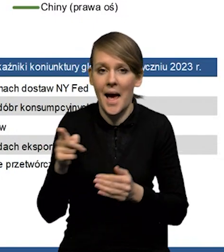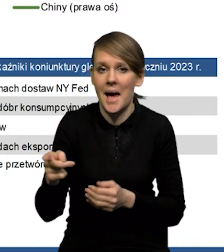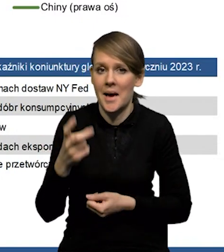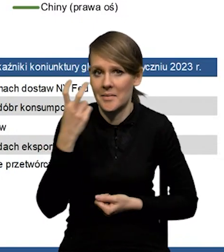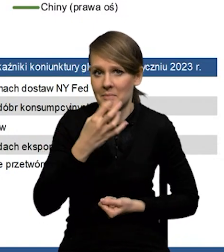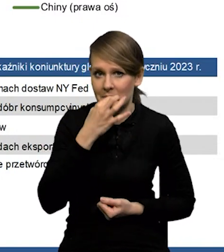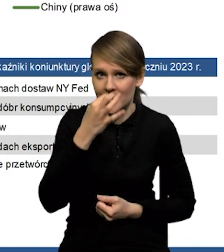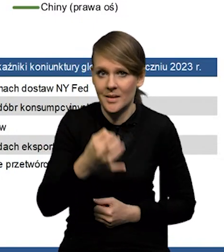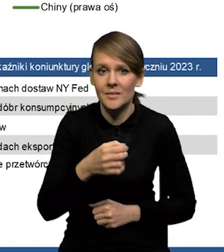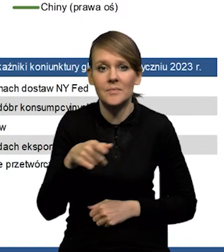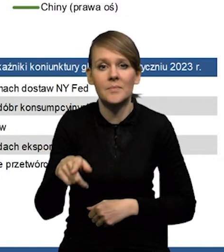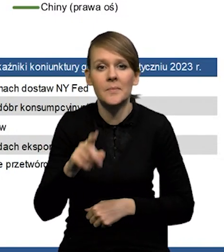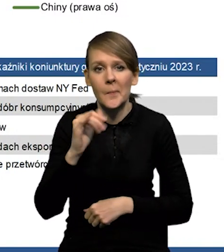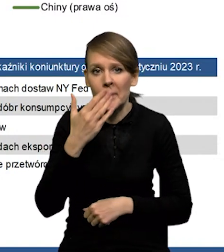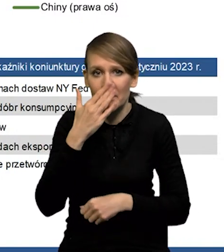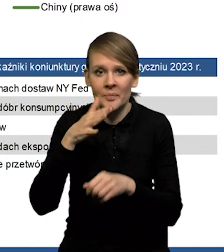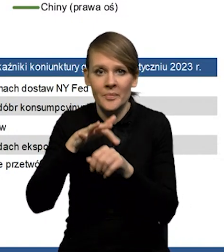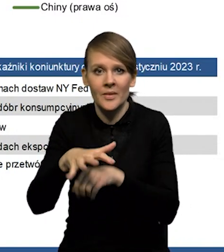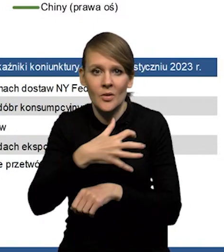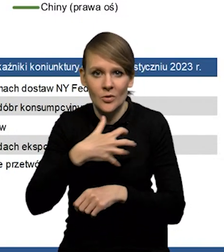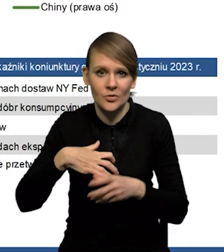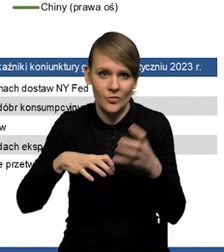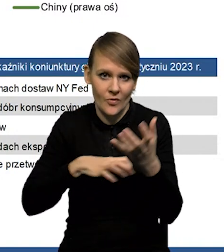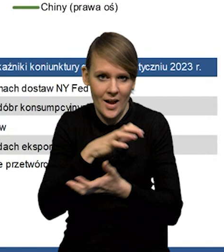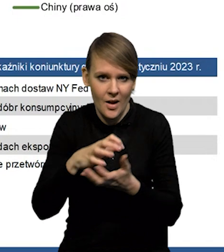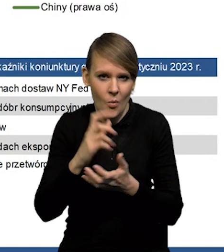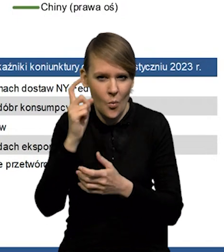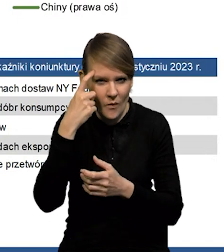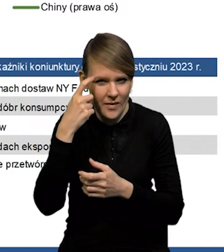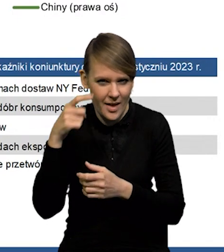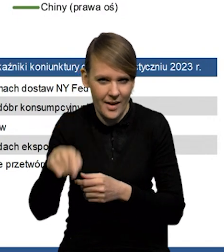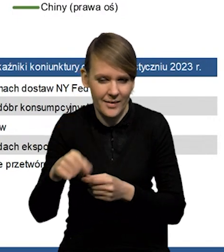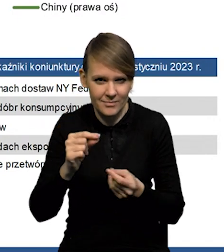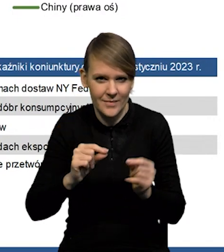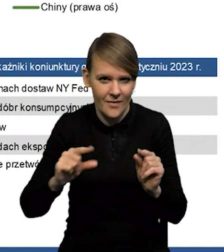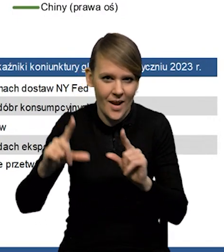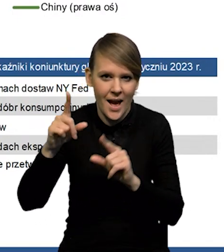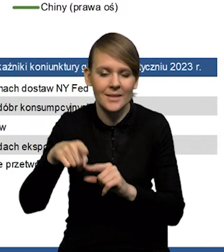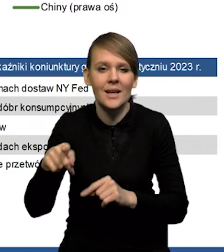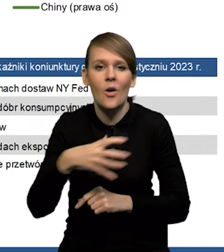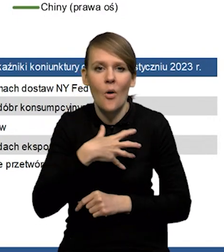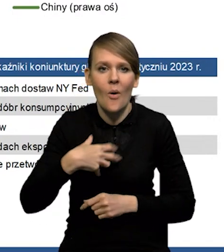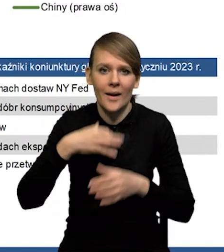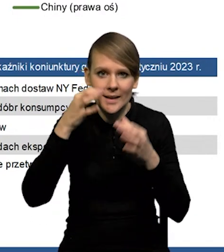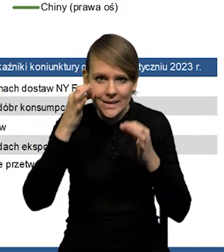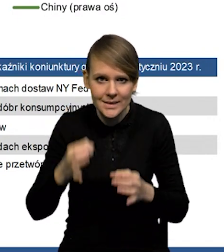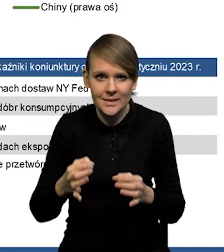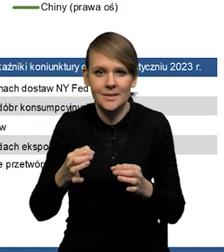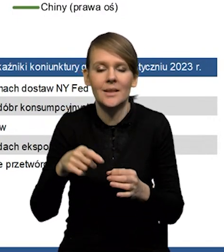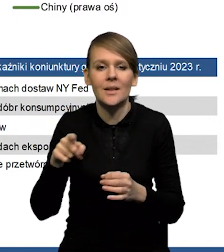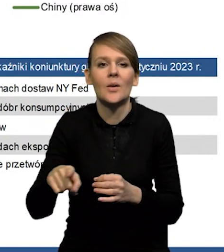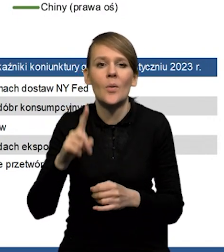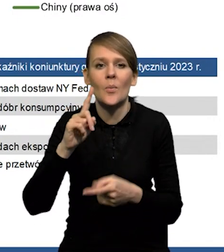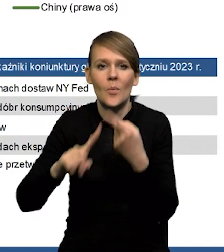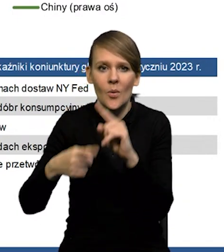jaki wpływ na gospodarkę światową, ale głównie na inflację chyba będzie miała ożywienie w gospodarce chińskiej, odejście od polityki Zero Covid.